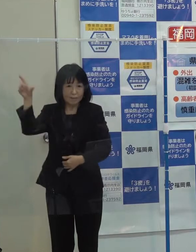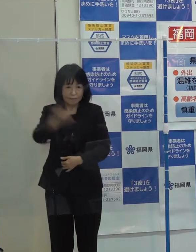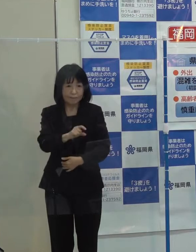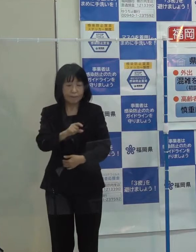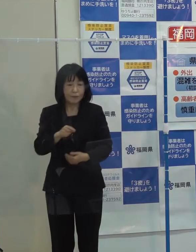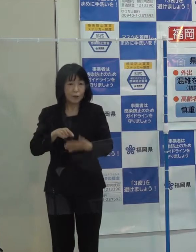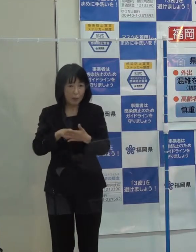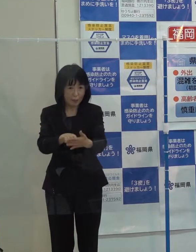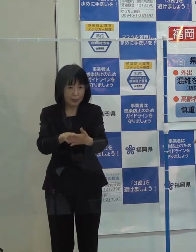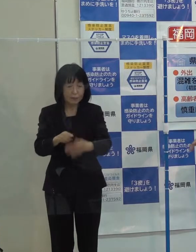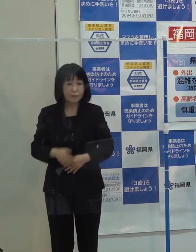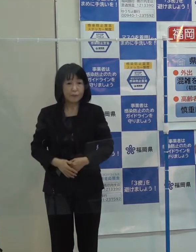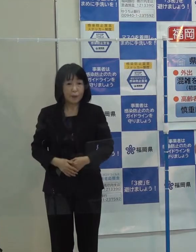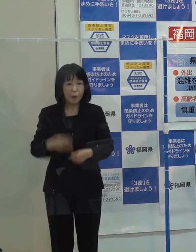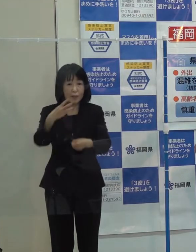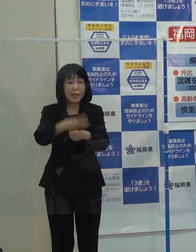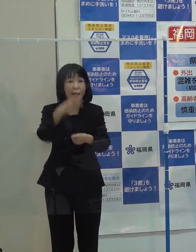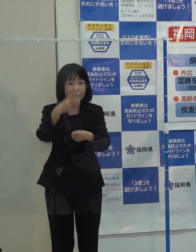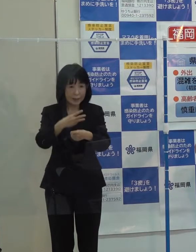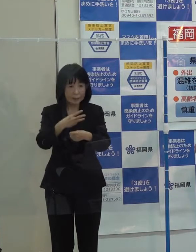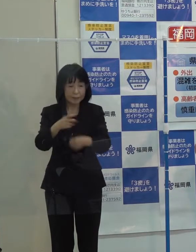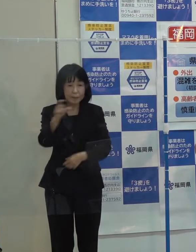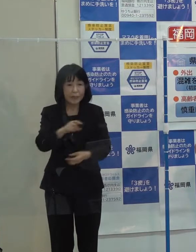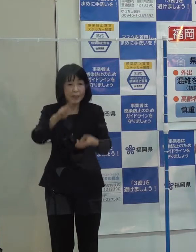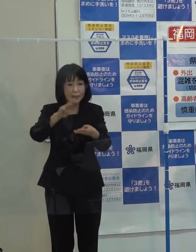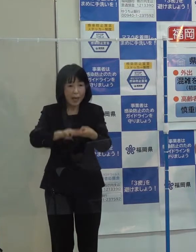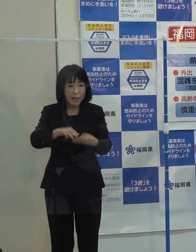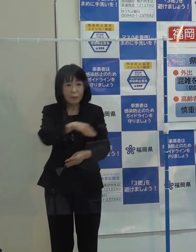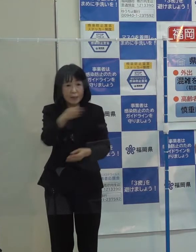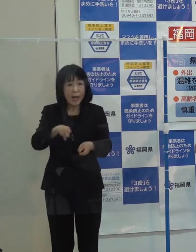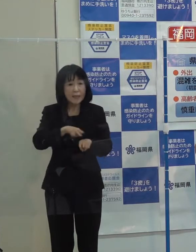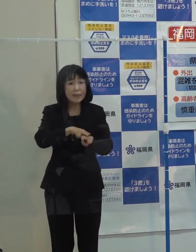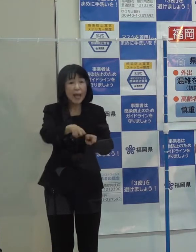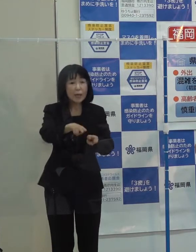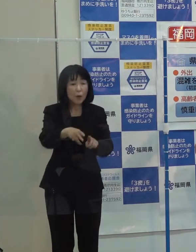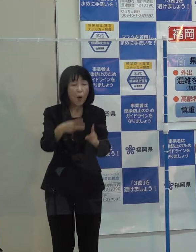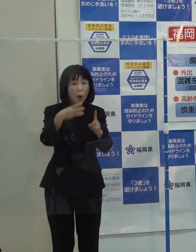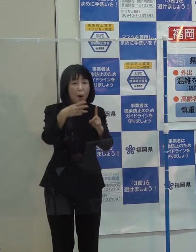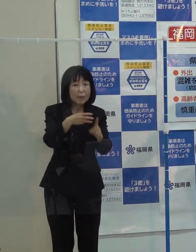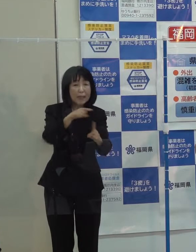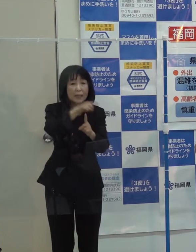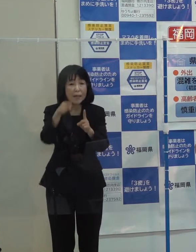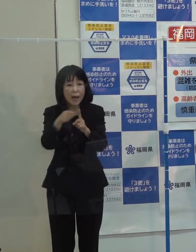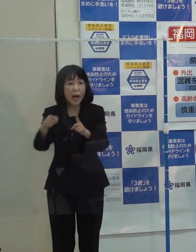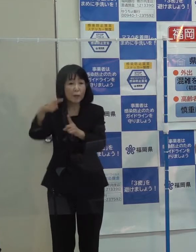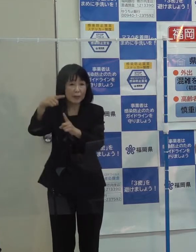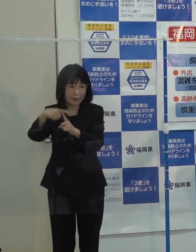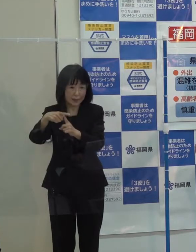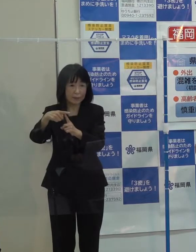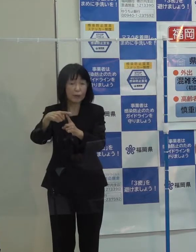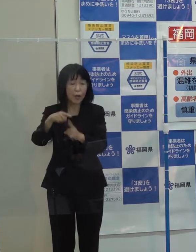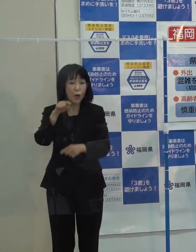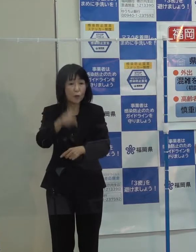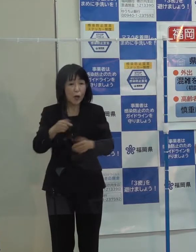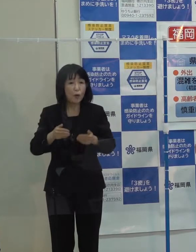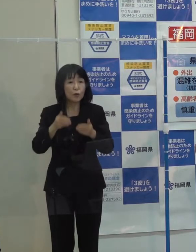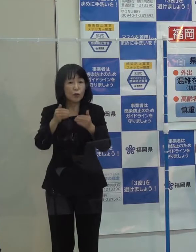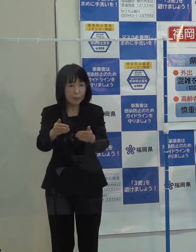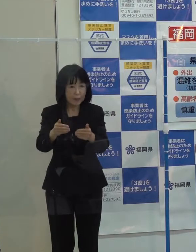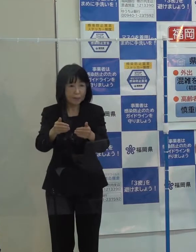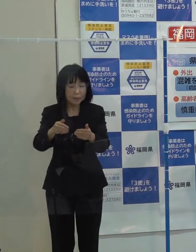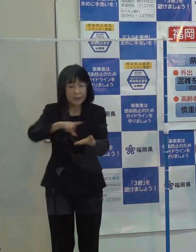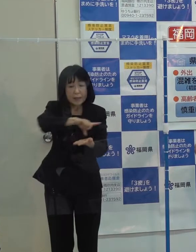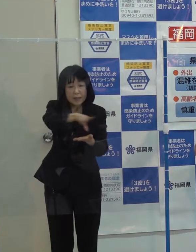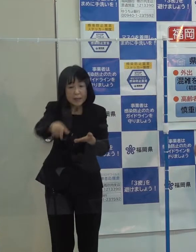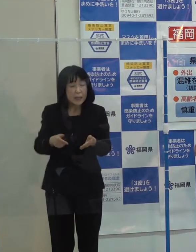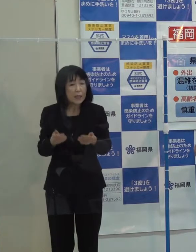「日田彦山線のＢＲＴによる復旧方針決定 沿線の地域振興策の検討が始まったということです